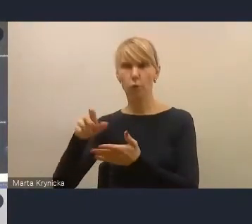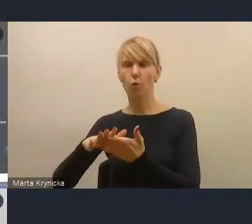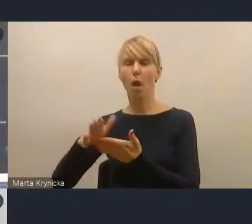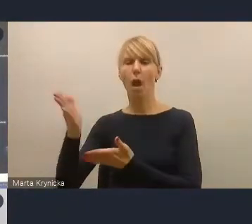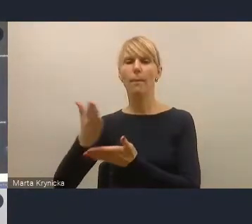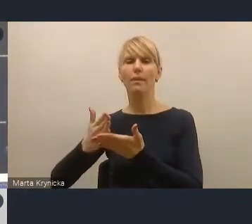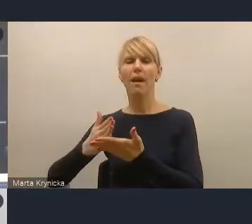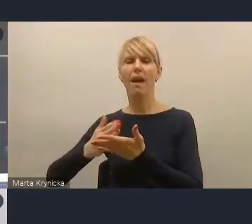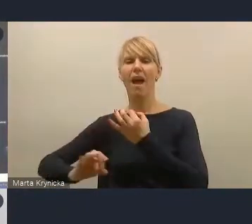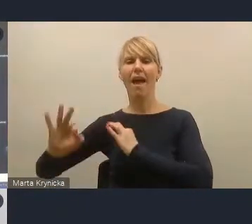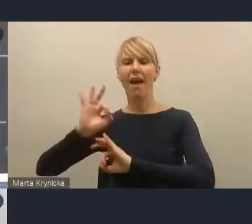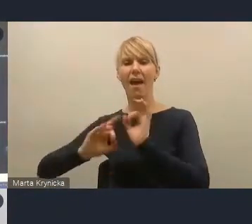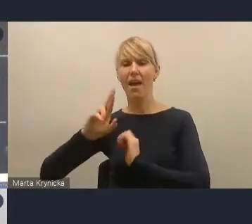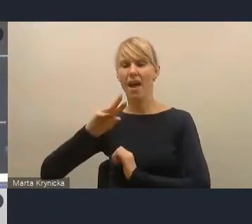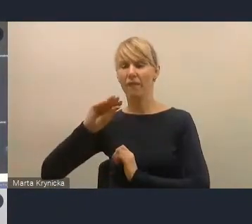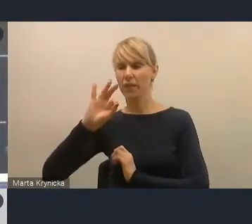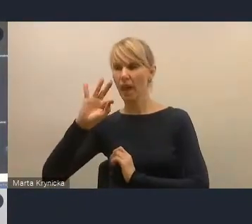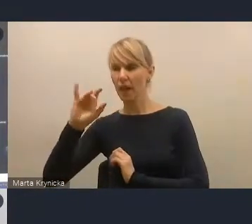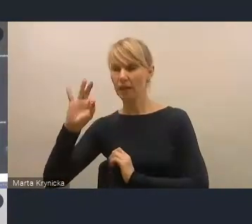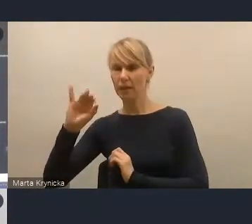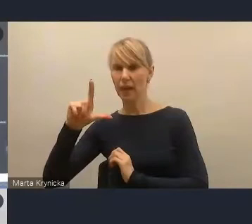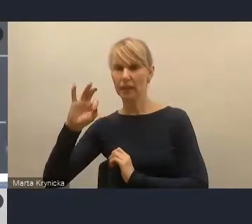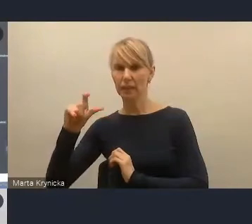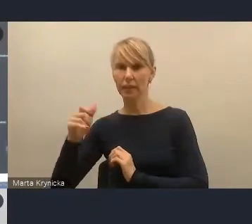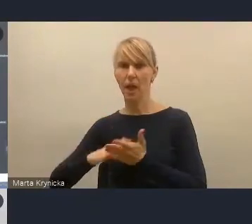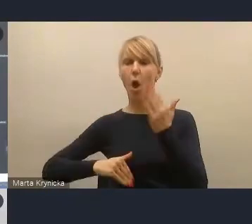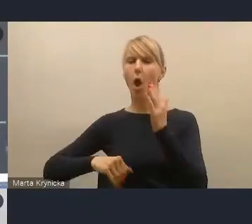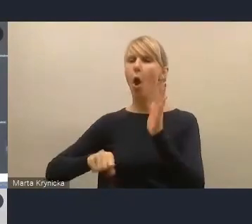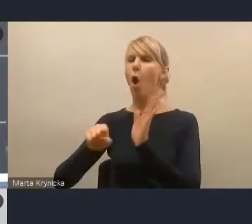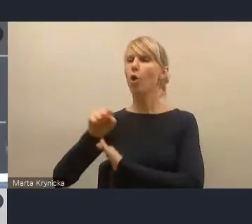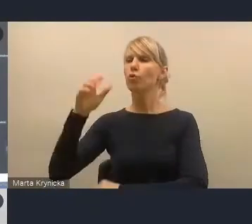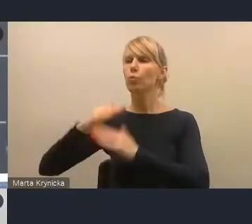w szerokim pojęciu odbudowy społeczno-gospodarczej po pandemii.